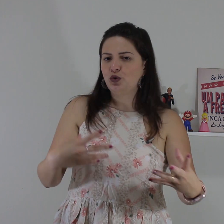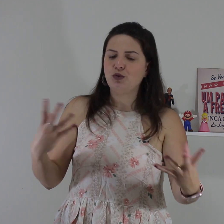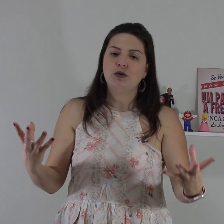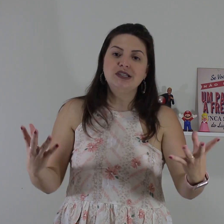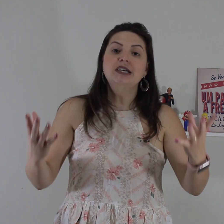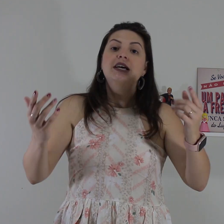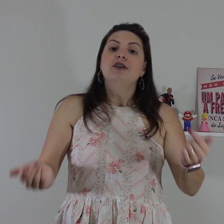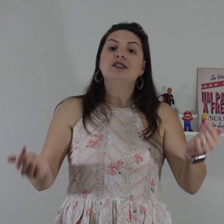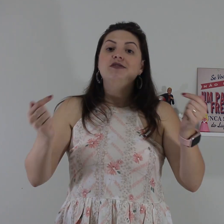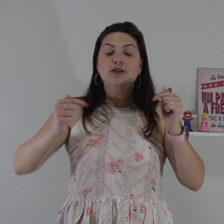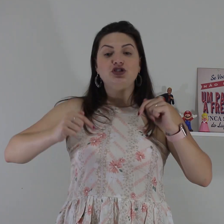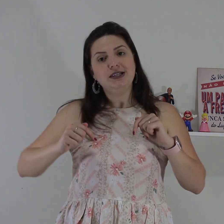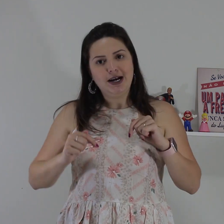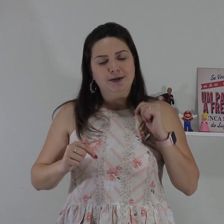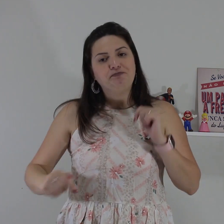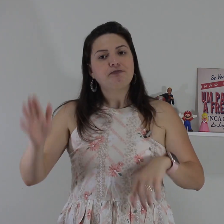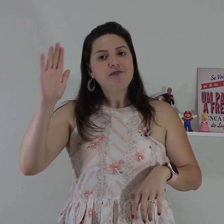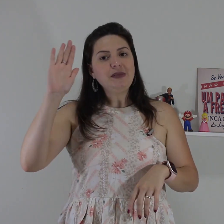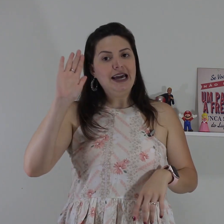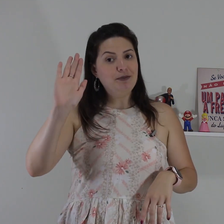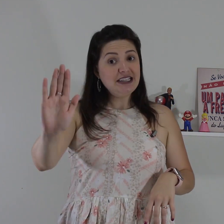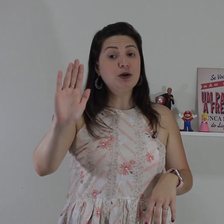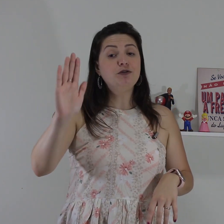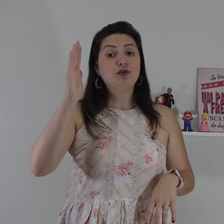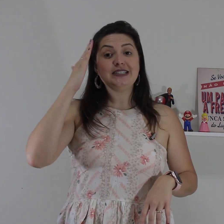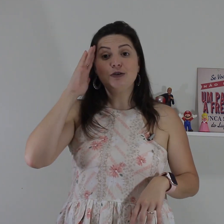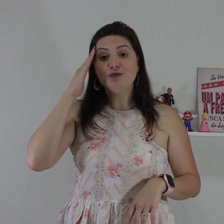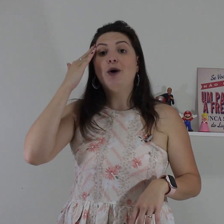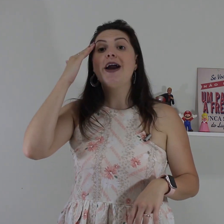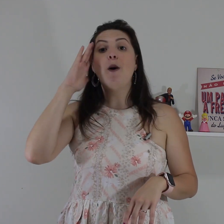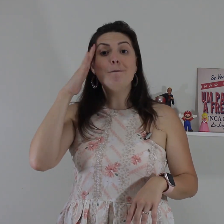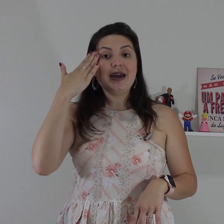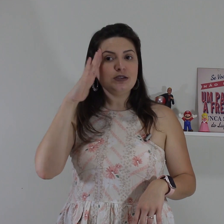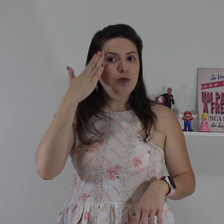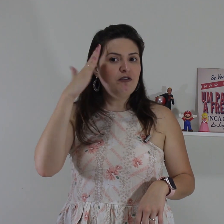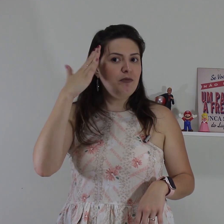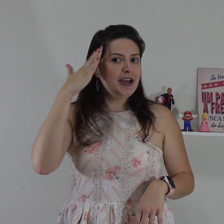surdo alguma coisa você vai utilizar é a mesma configuração de mão é um mesmo